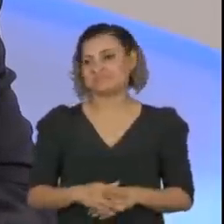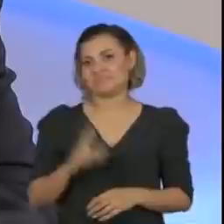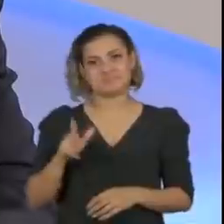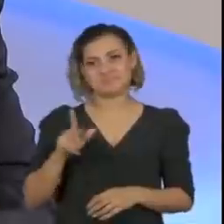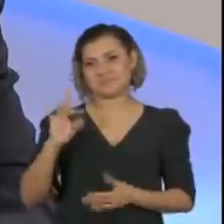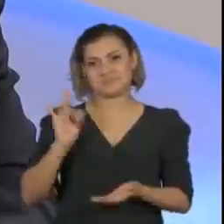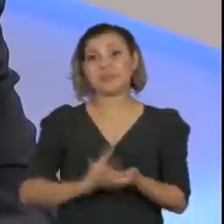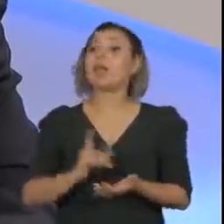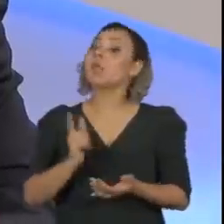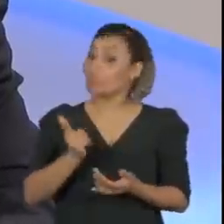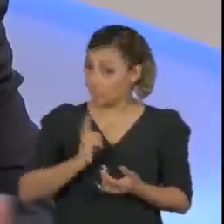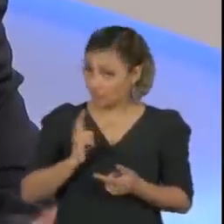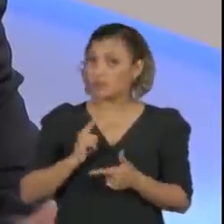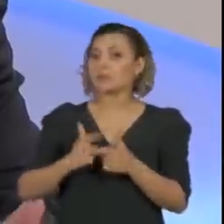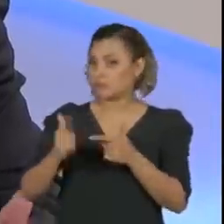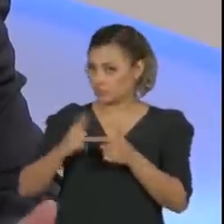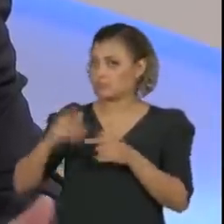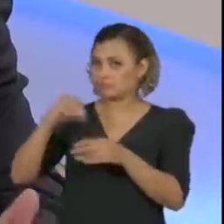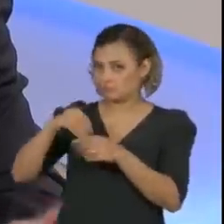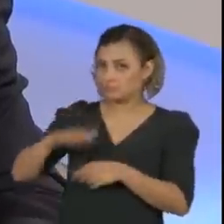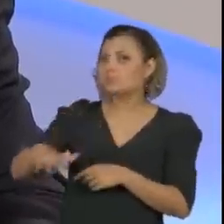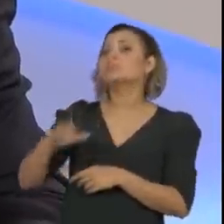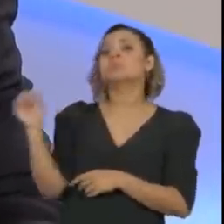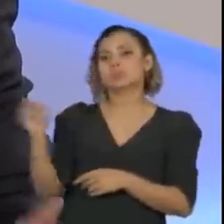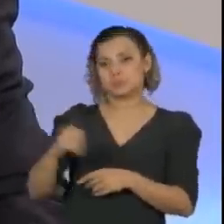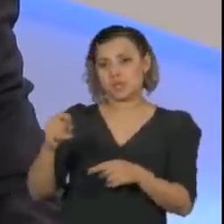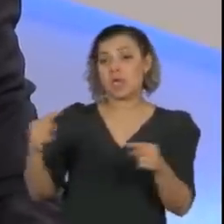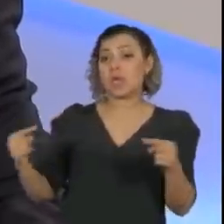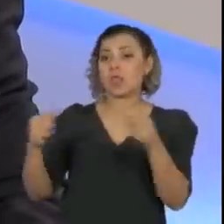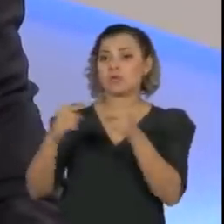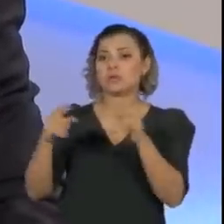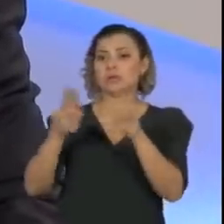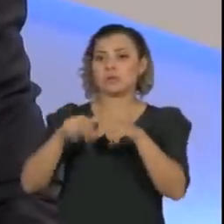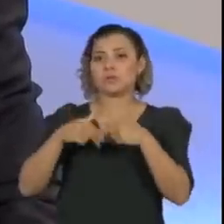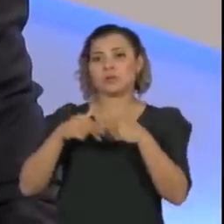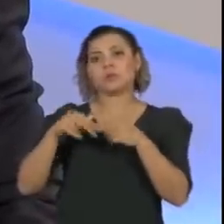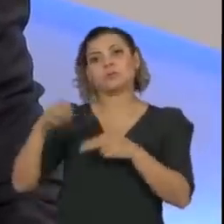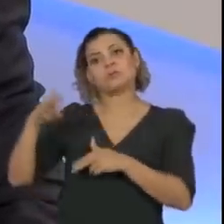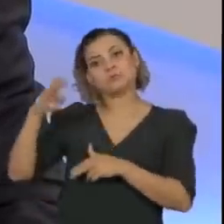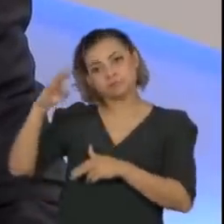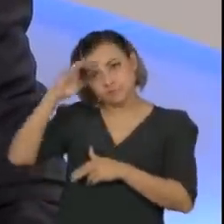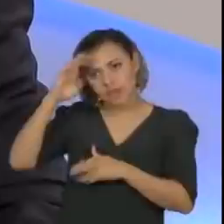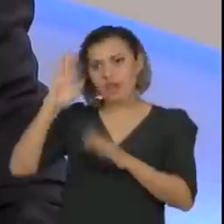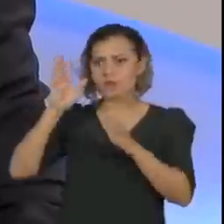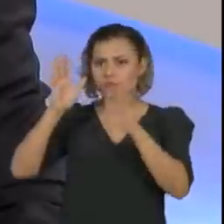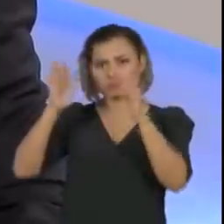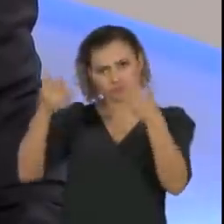Houve sim um problema, muito relacionado àquela questão que mencionei há pouco,